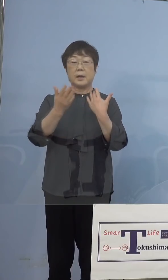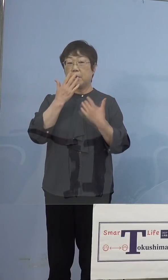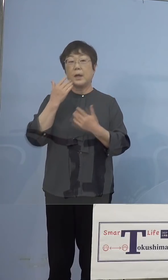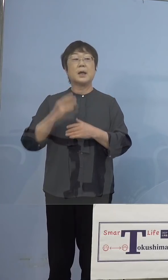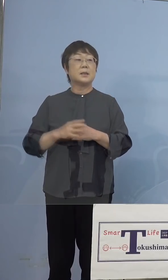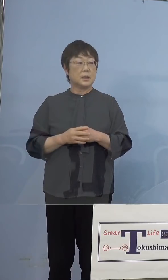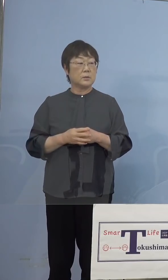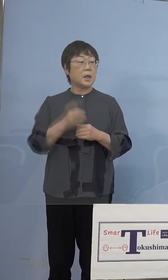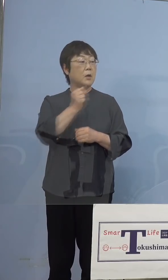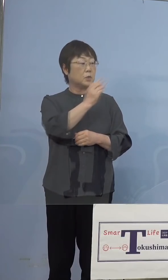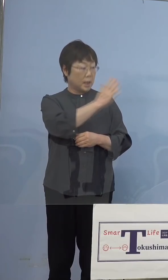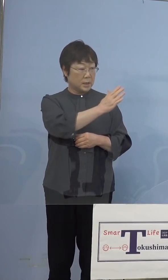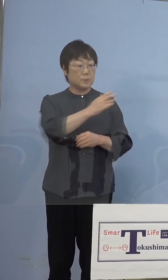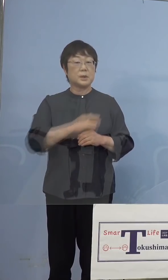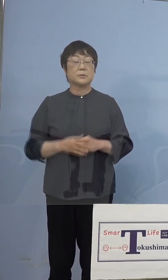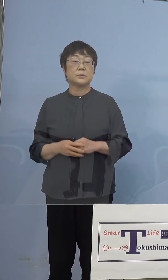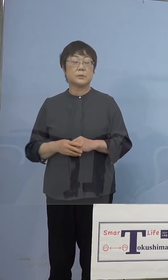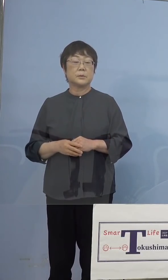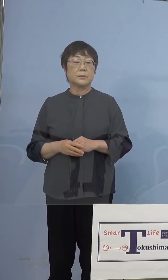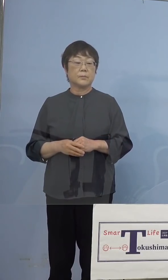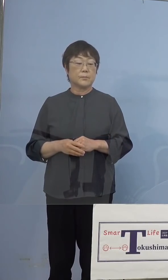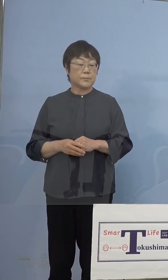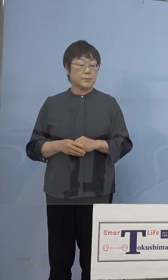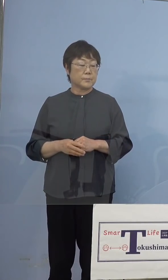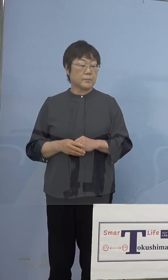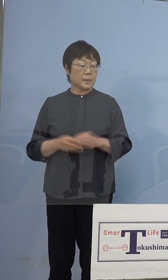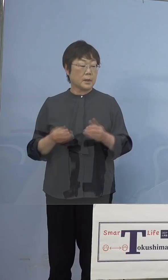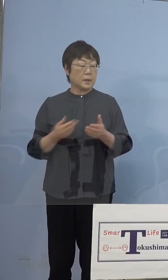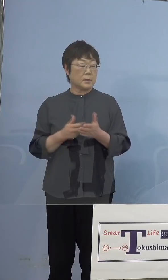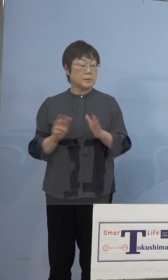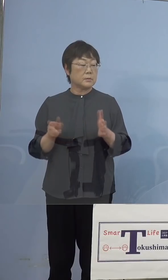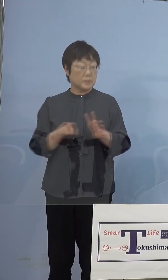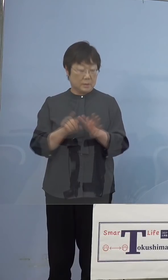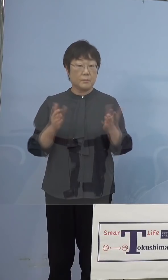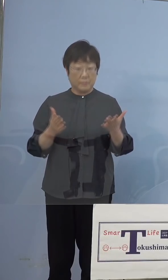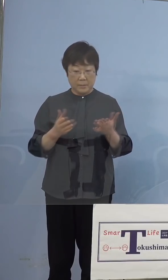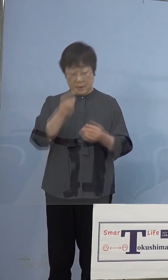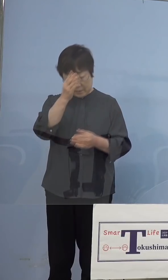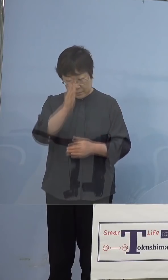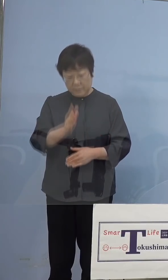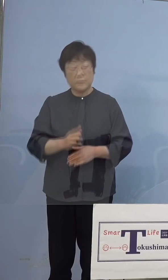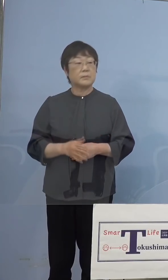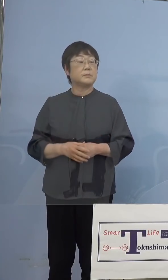（知事） お配りさせていただきます、もちろん 資料付いていなかった、失礼いたしました お配りをさせていただきます